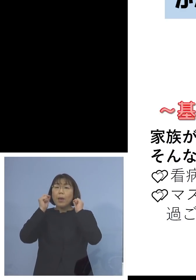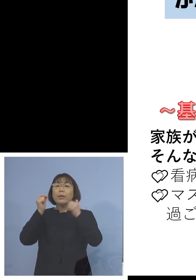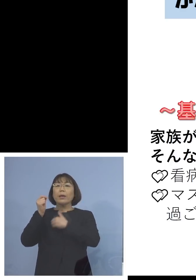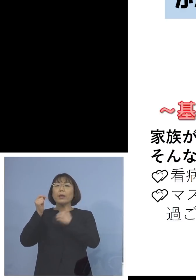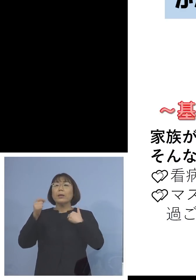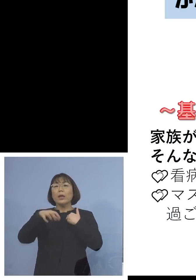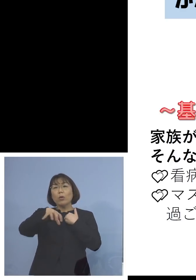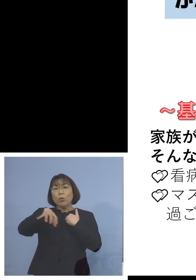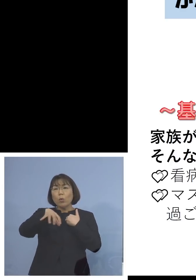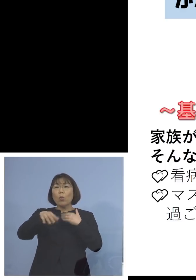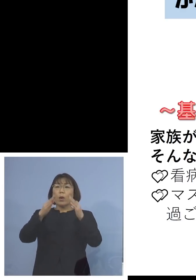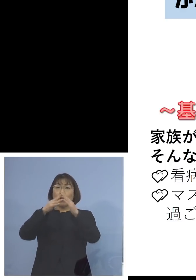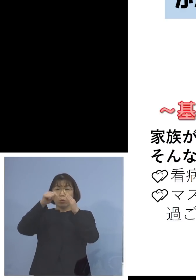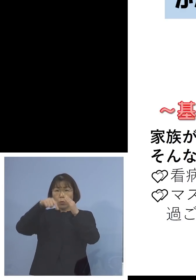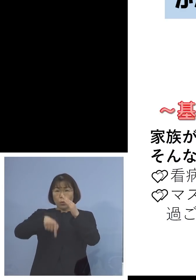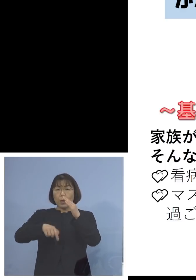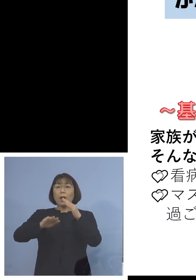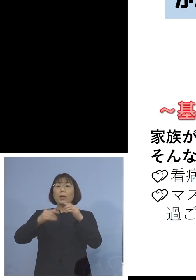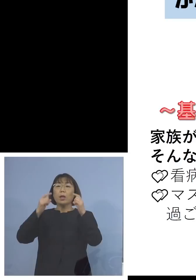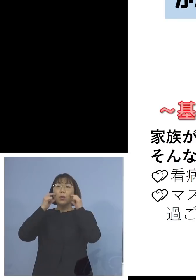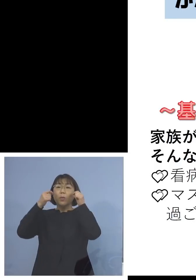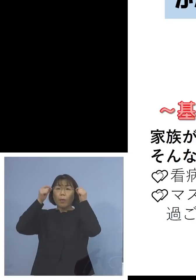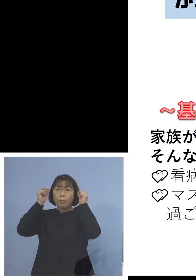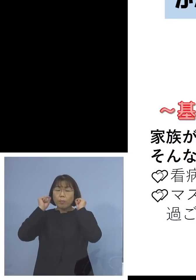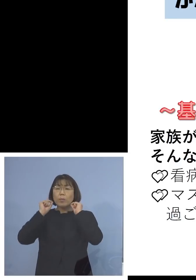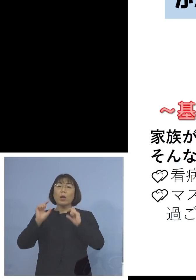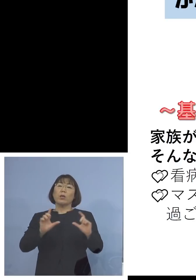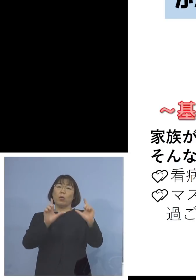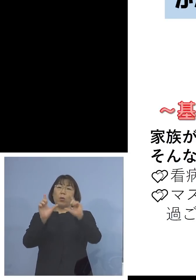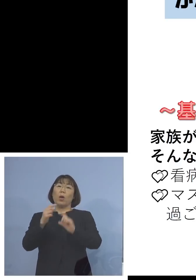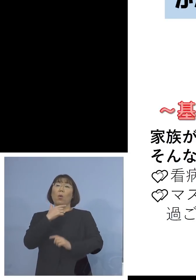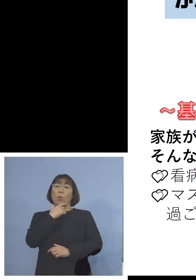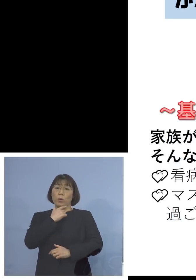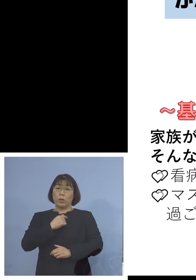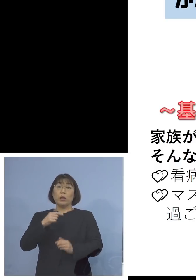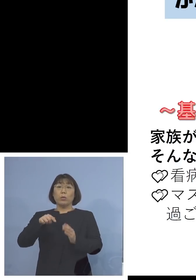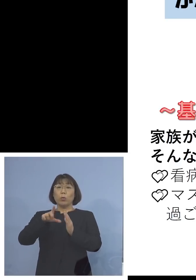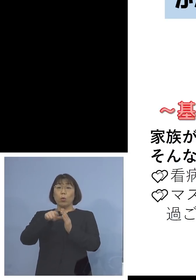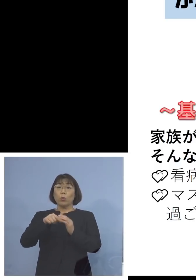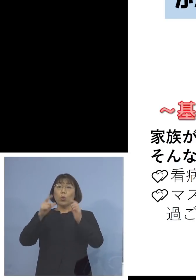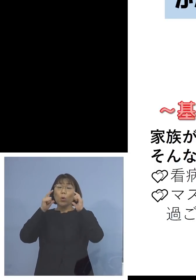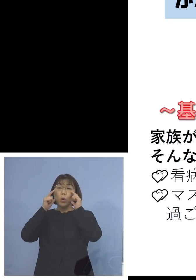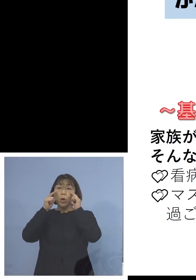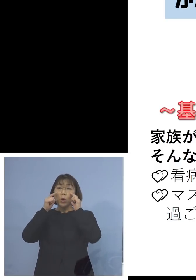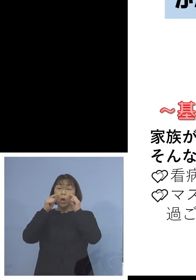マスクを着けて過ごしていただきます その際のマスクは不織布マスク